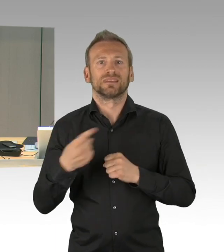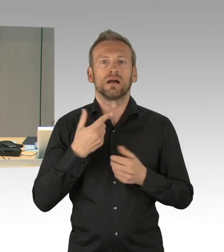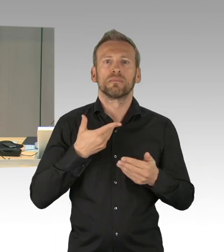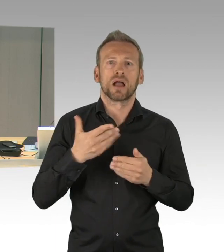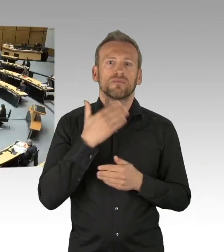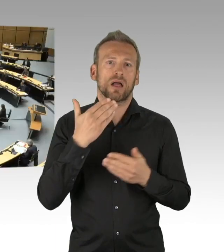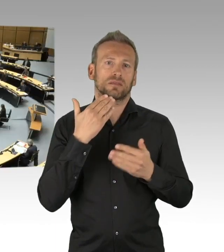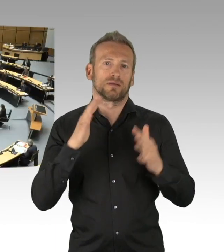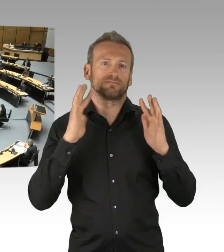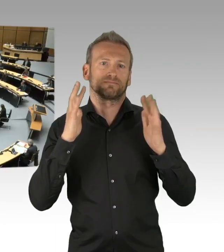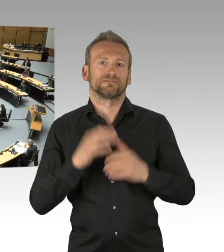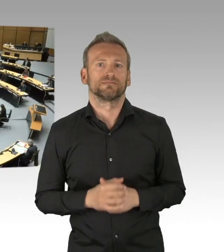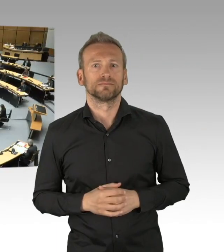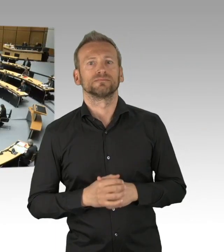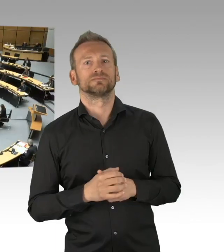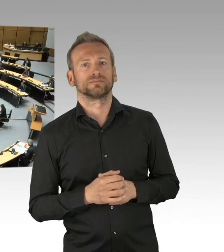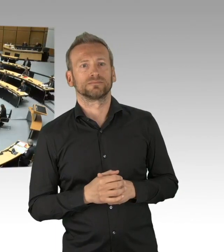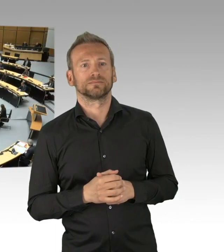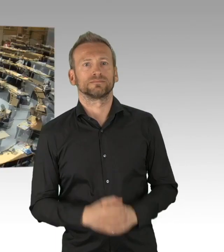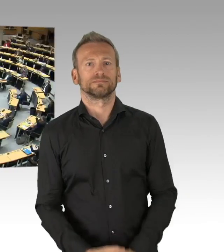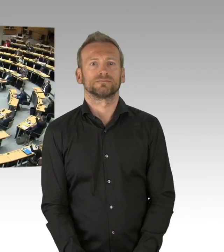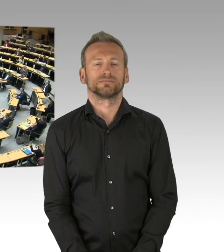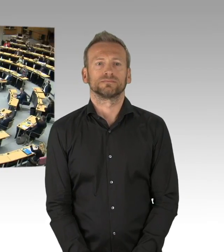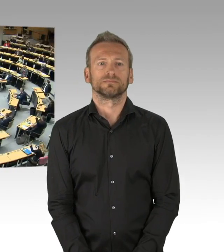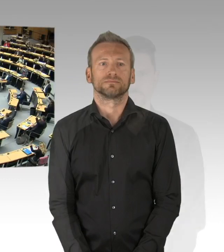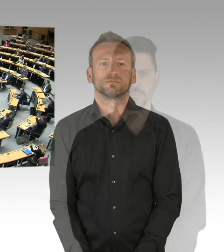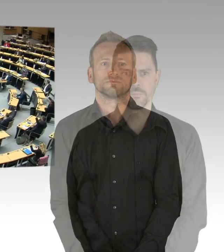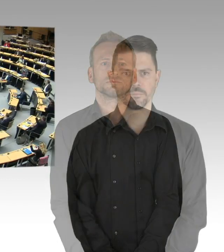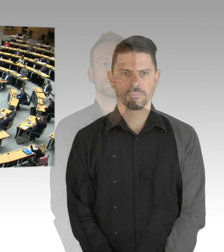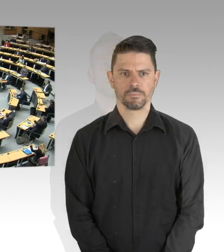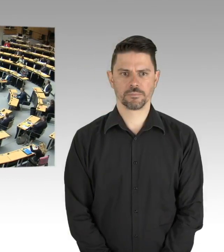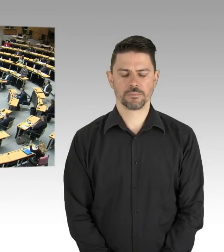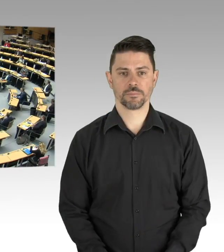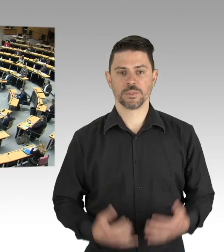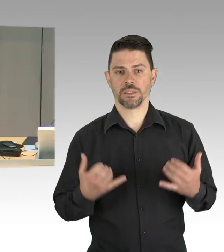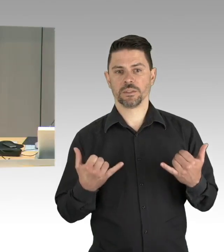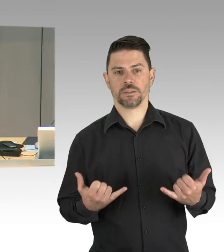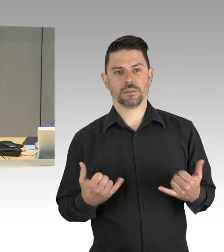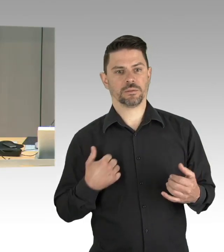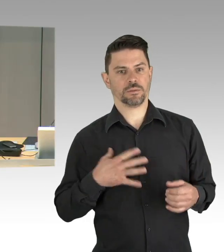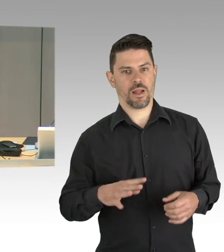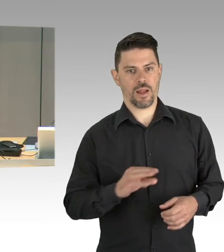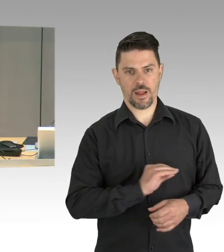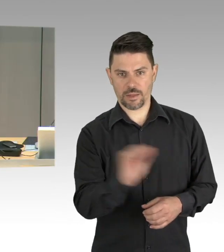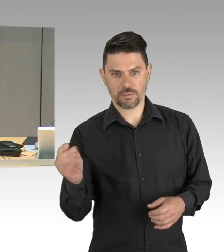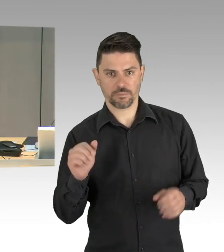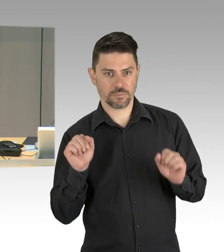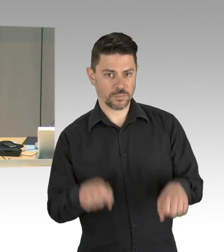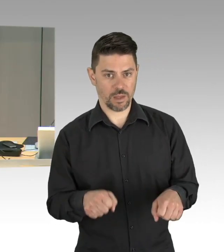Das sind alle Fraktionen und die beiden fraktionslosen Abgeordneten, gibt es Gegenstimmen?